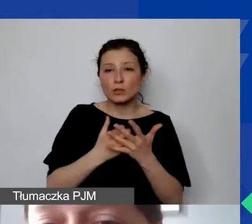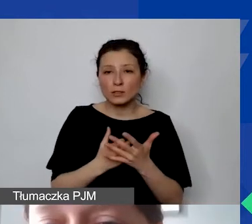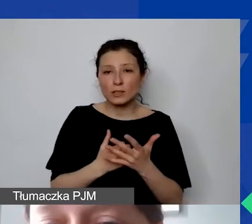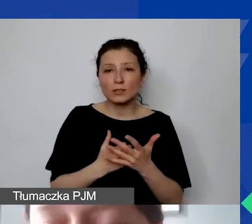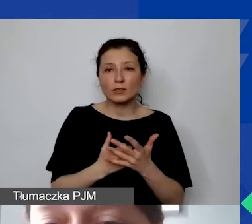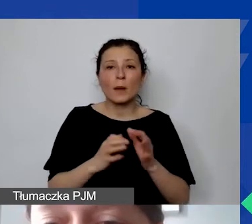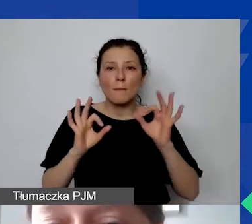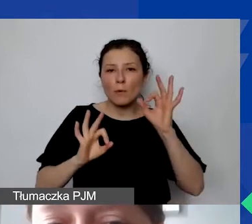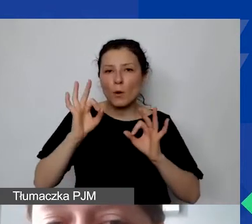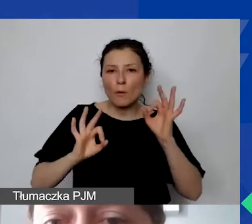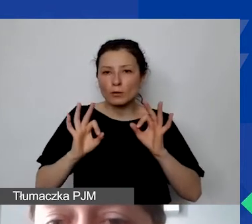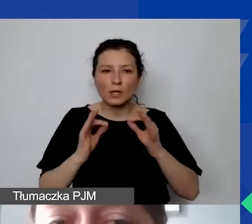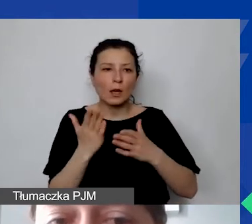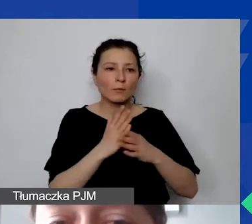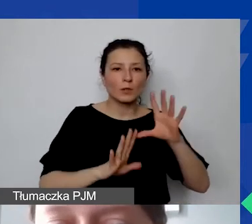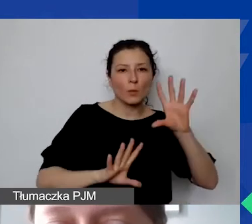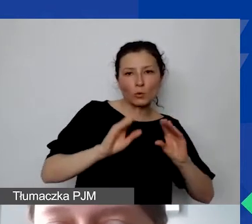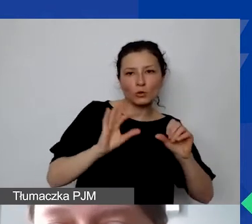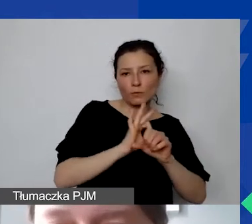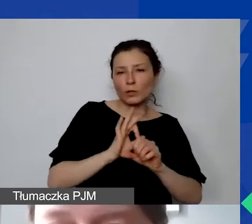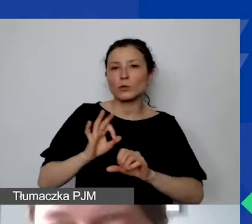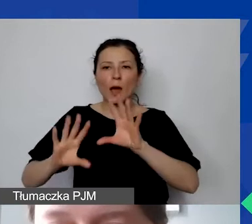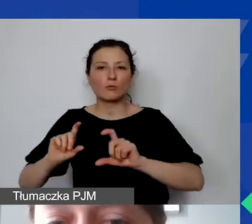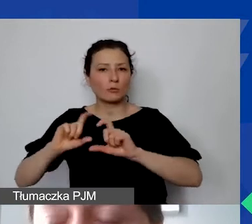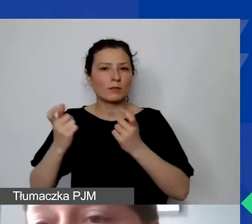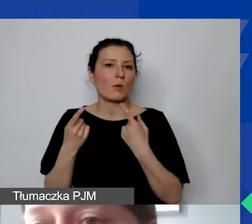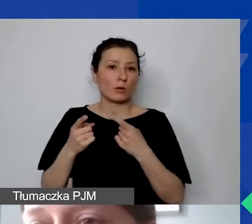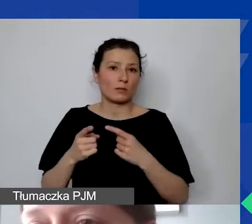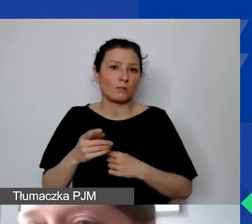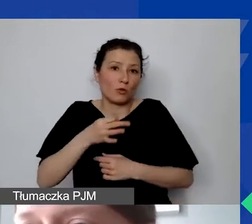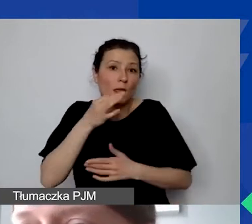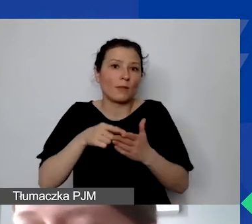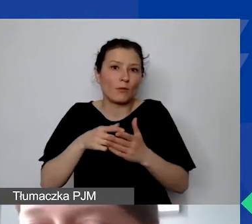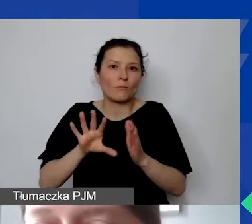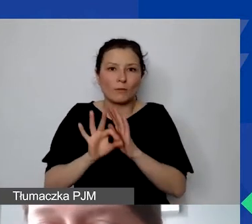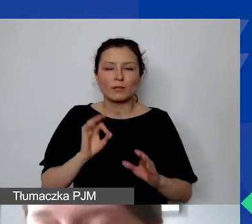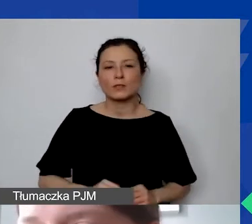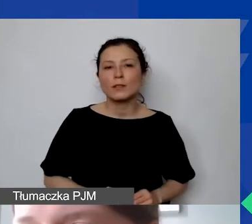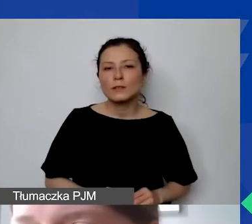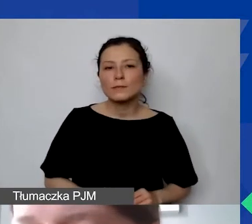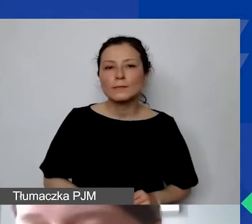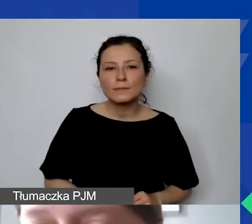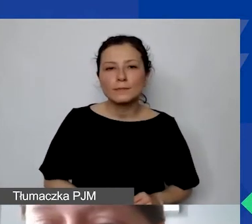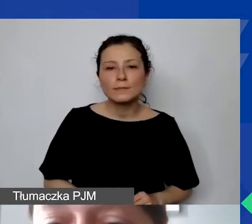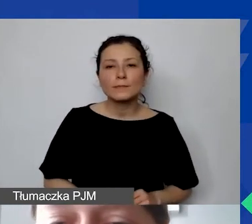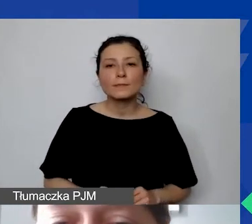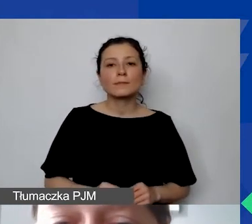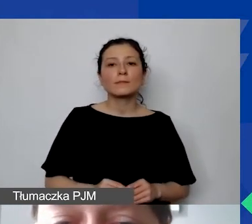pomiędzy budżetem projektu a budżetem całej organizacji. Jeżeli ta sytuacja byłaby nieadekwatna,